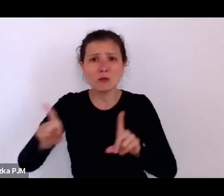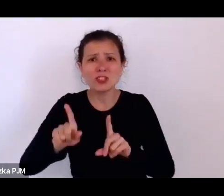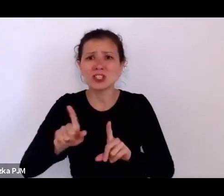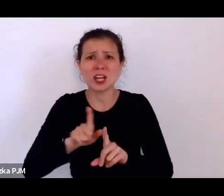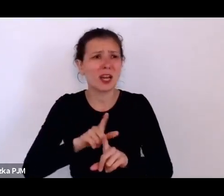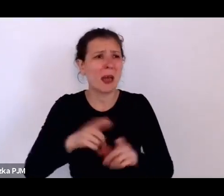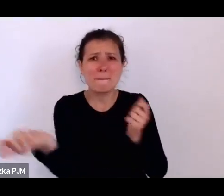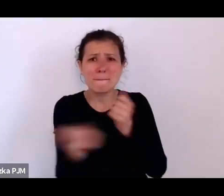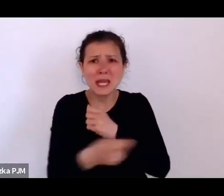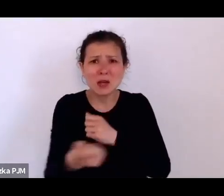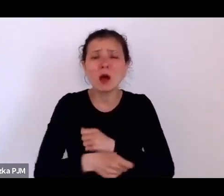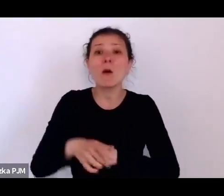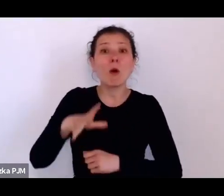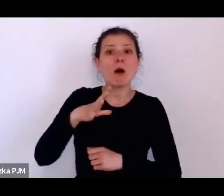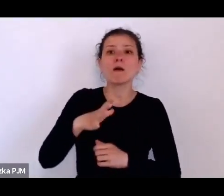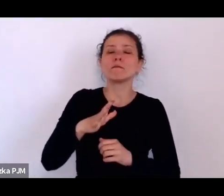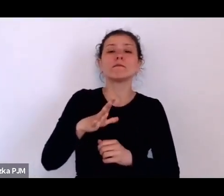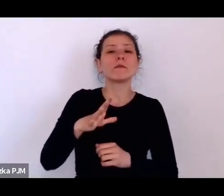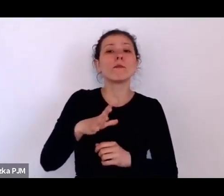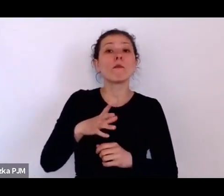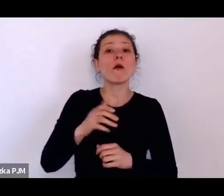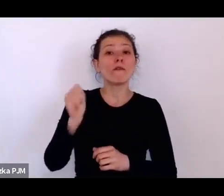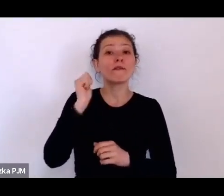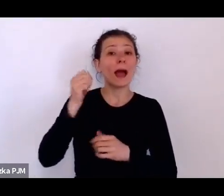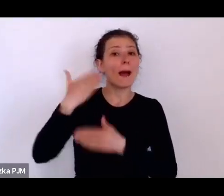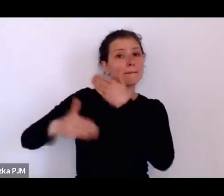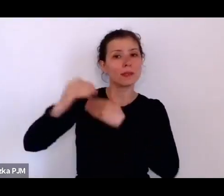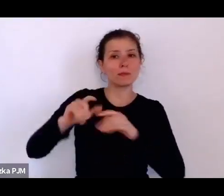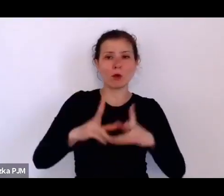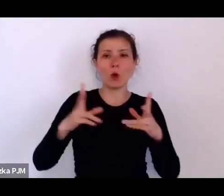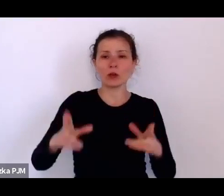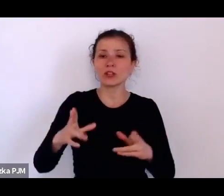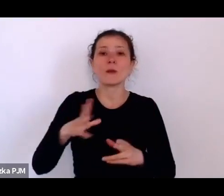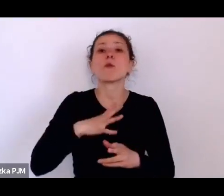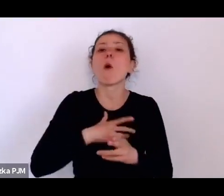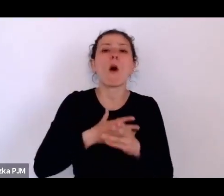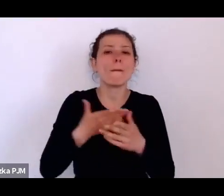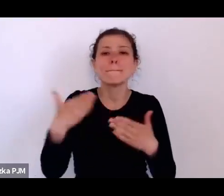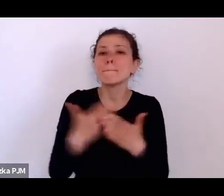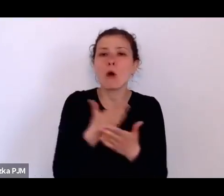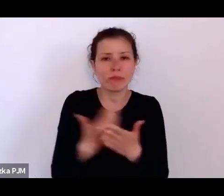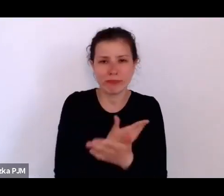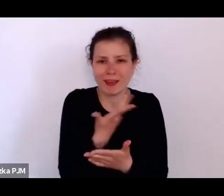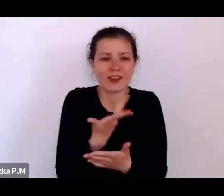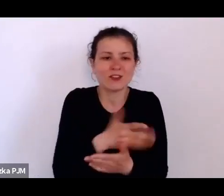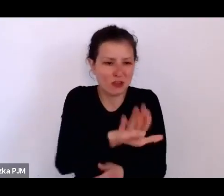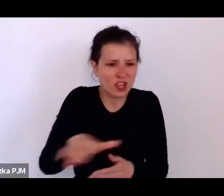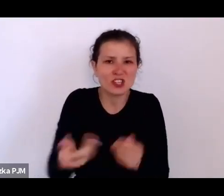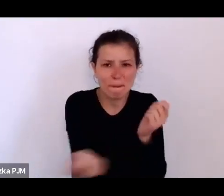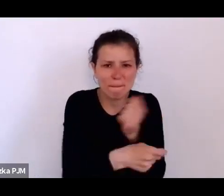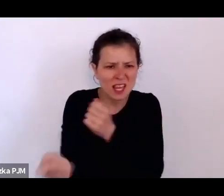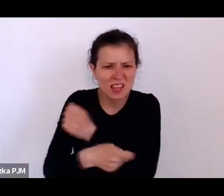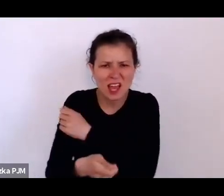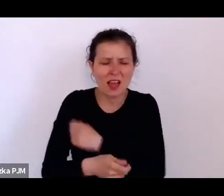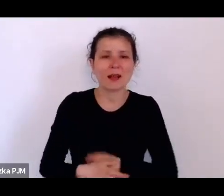I to właściwie, kiedy czytamy też o tych podrzutkach, o tych zakładach opieki